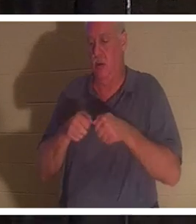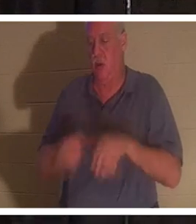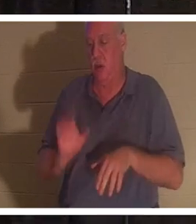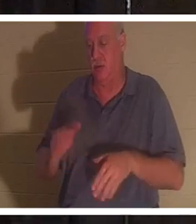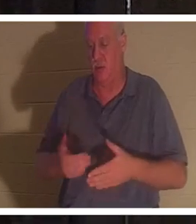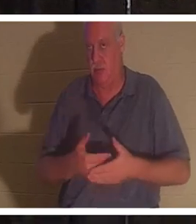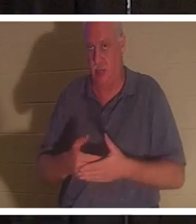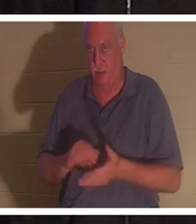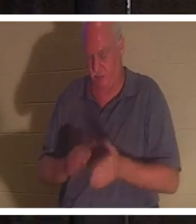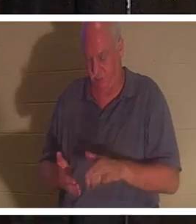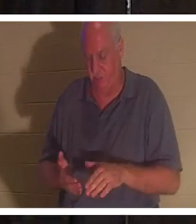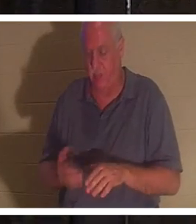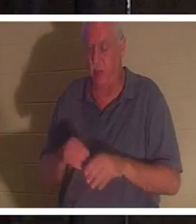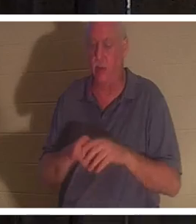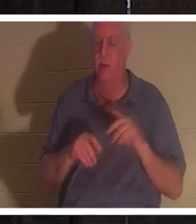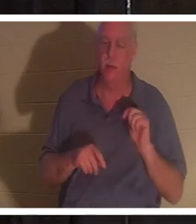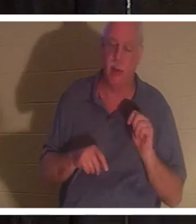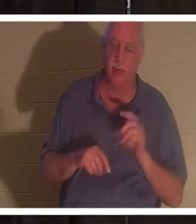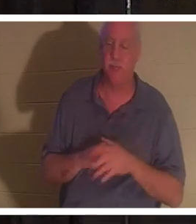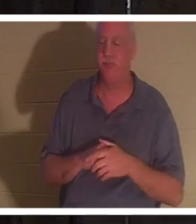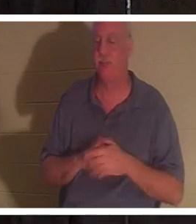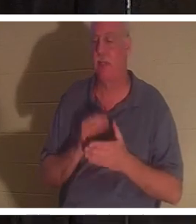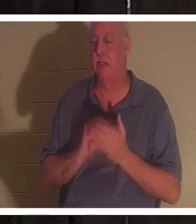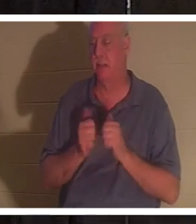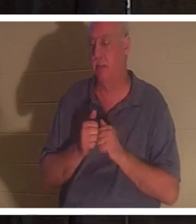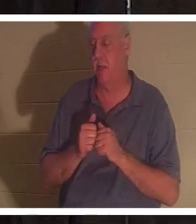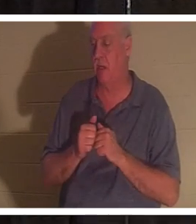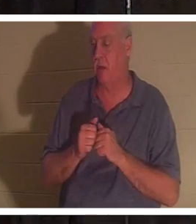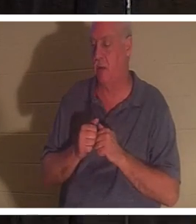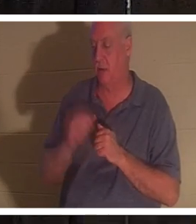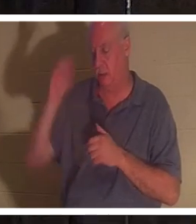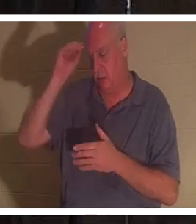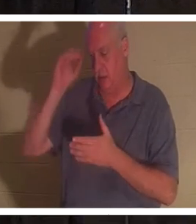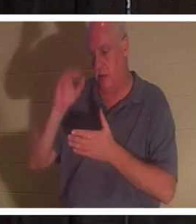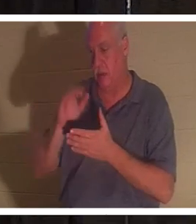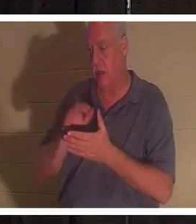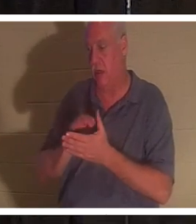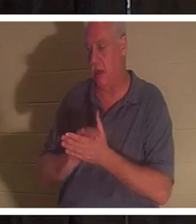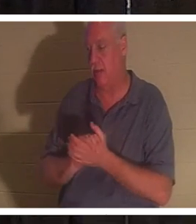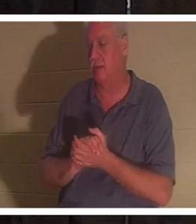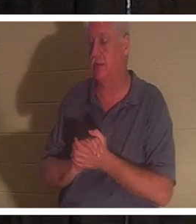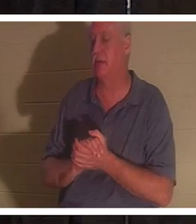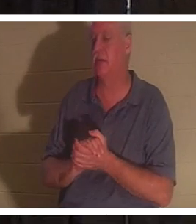화장실에 있었고 그녀의 남편인 Bahra는... 그녀를 보고 싶습니다. 여러분 중 일부는